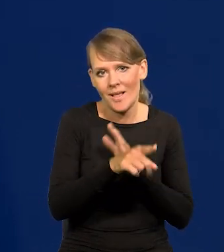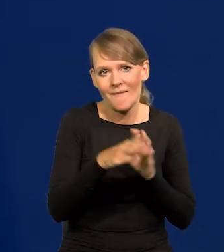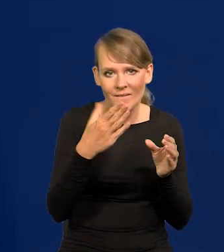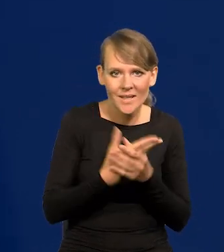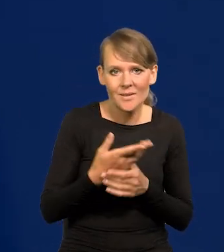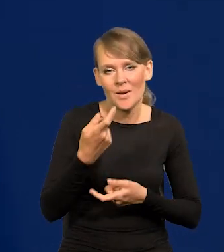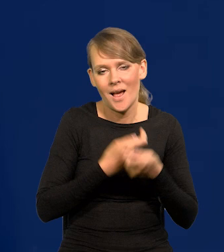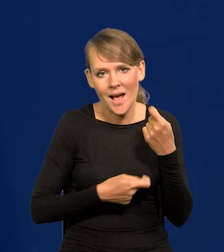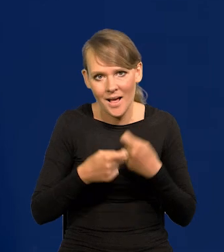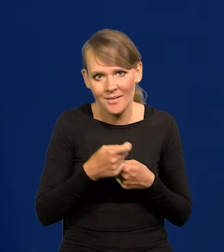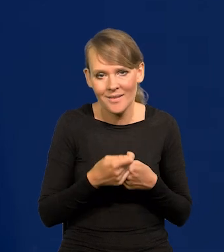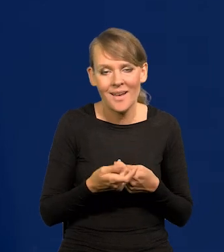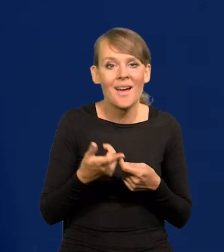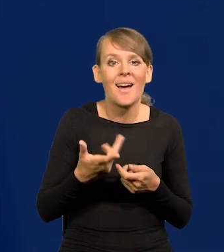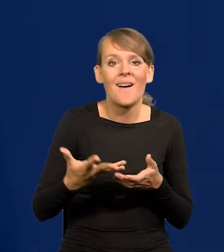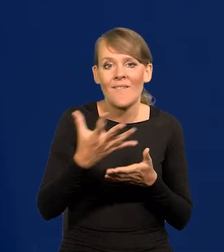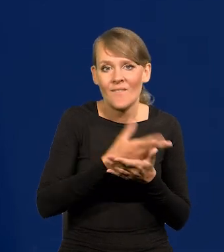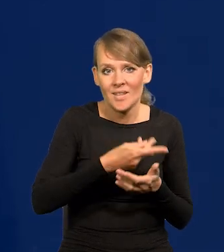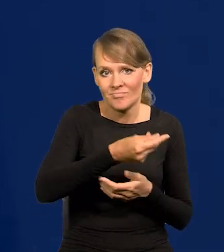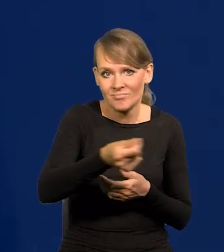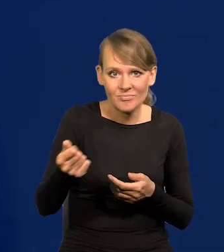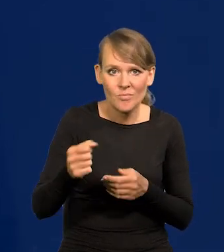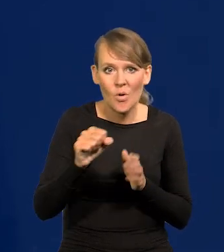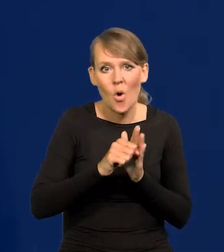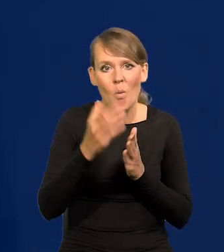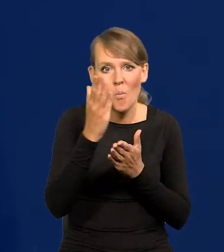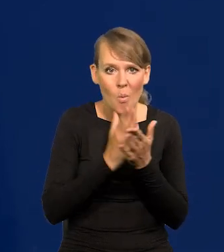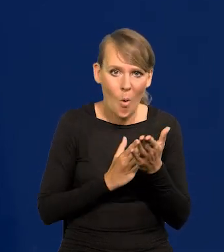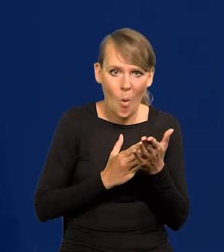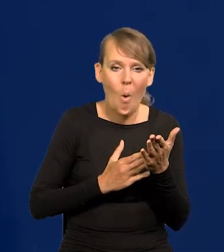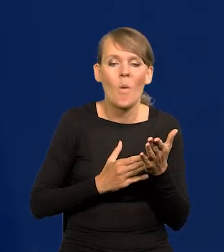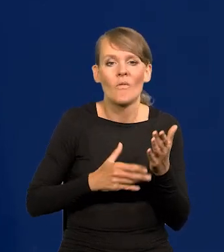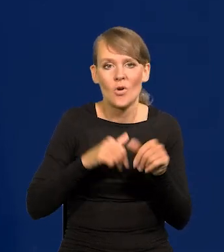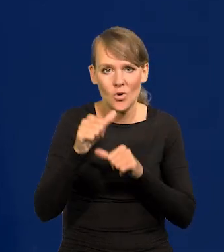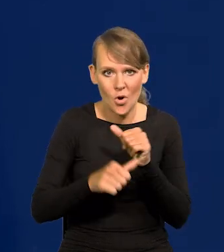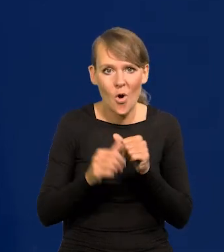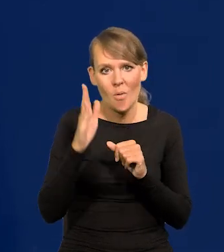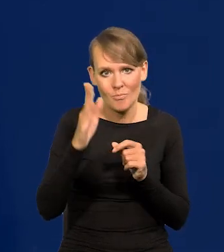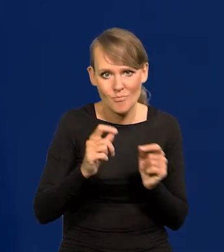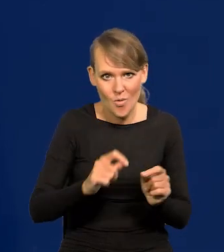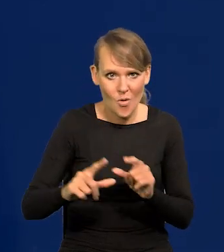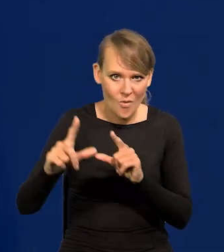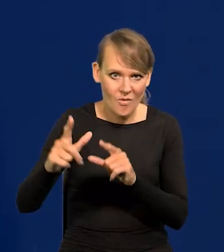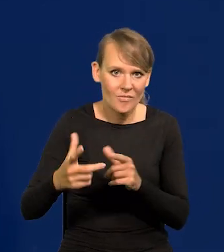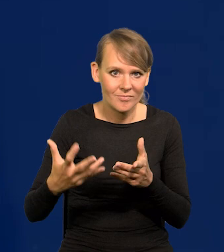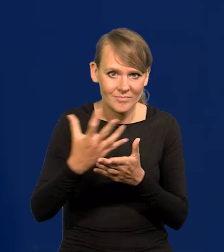Rosną płace, od połowy roku tej drugiej tego roku będą rosły płace realne